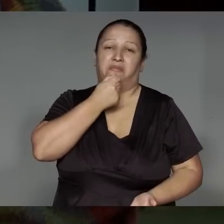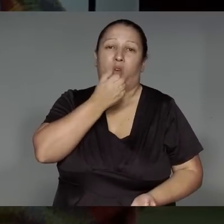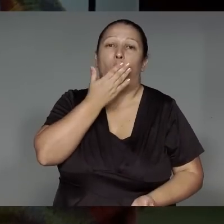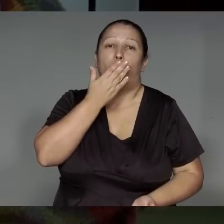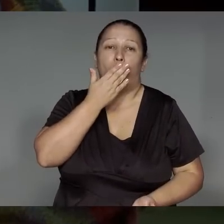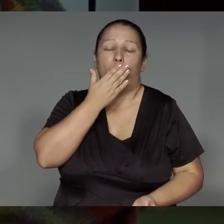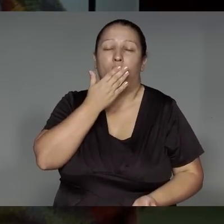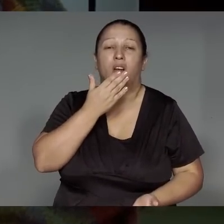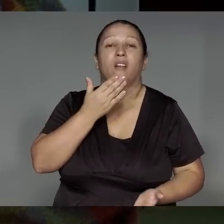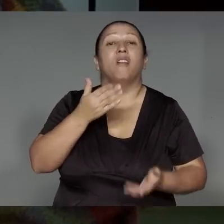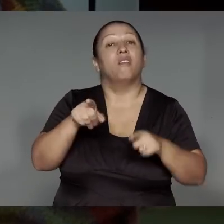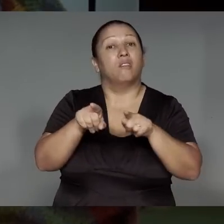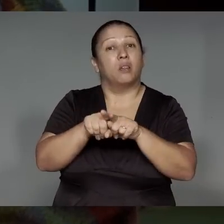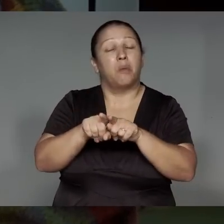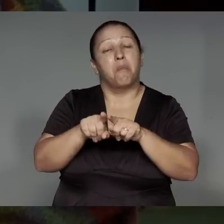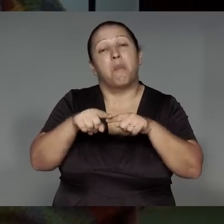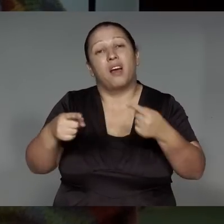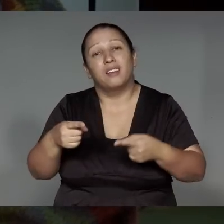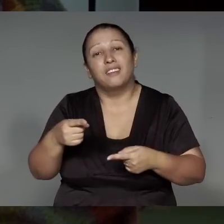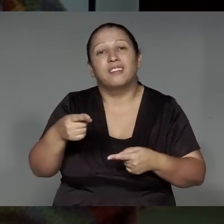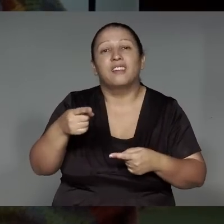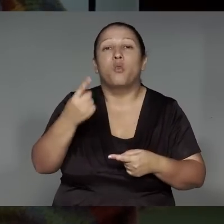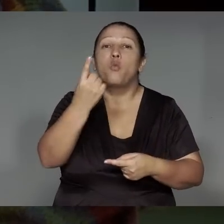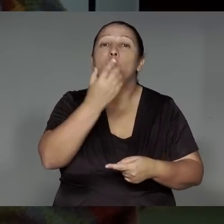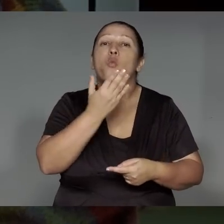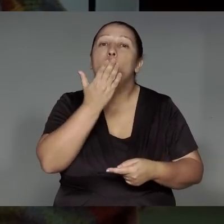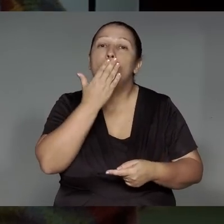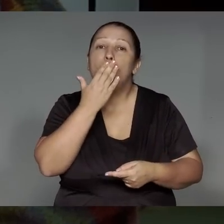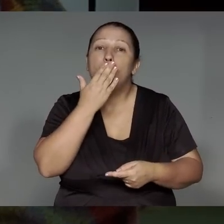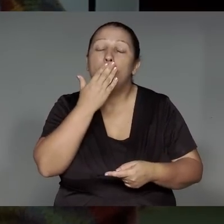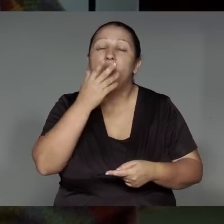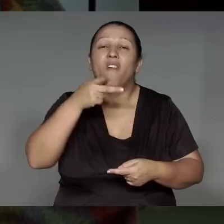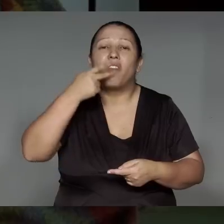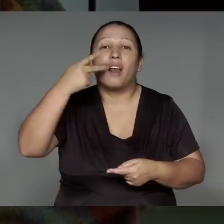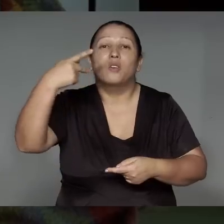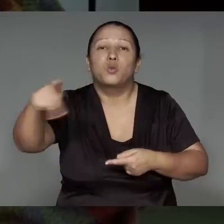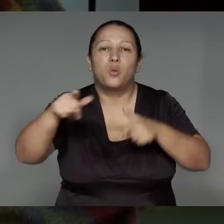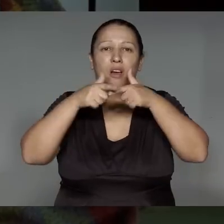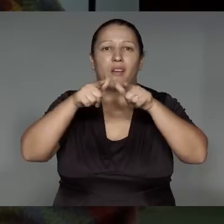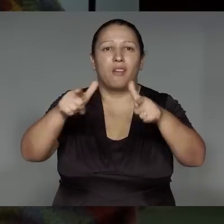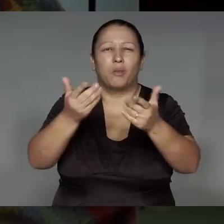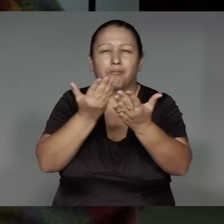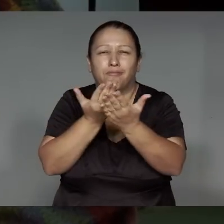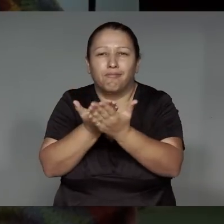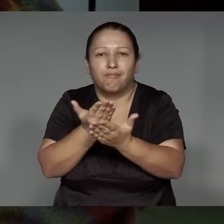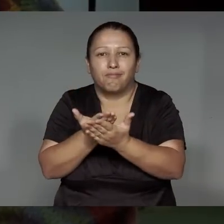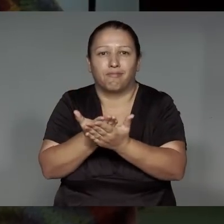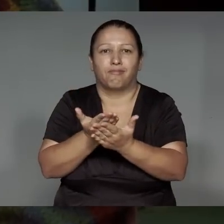kawa’iwa okom a’etea, ije’e͂nga ra’a͂ngara